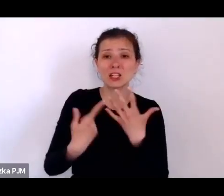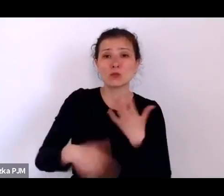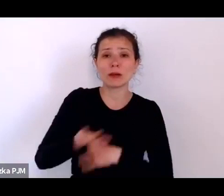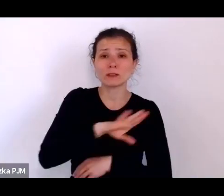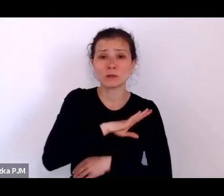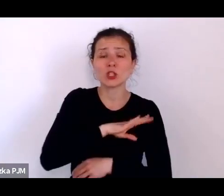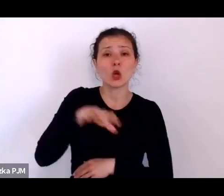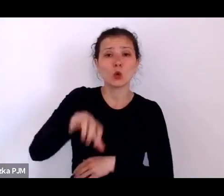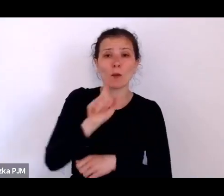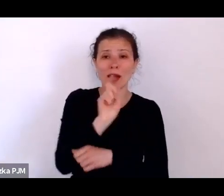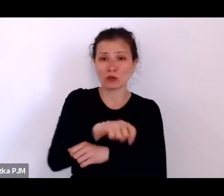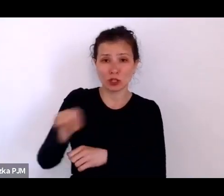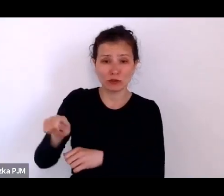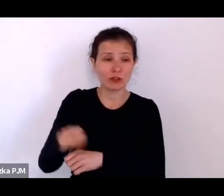chrześcijan i w grupie żydów.